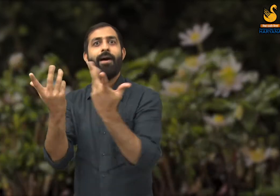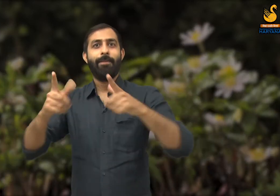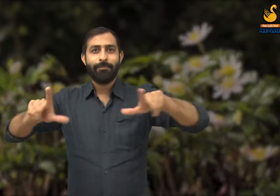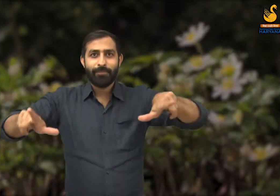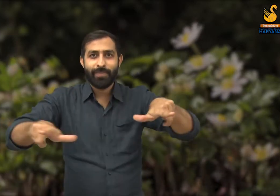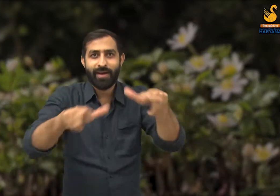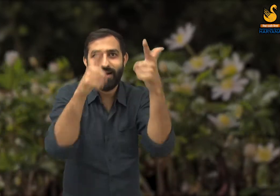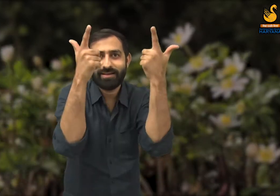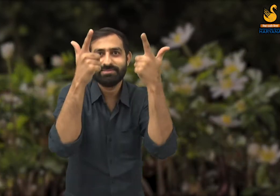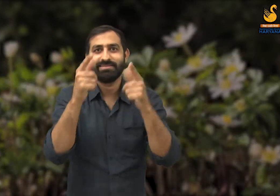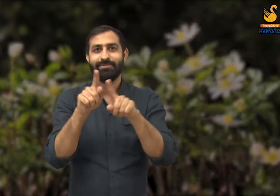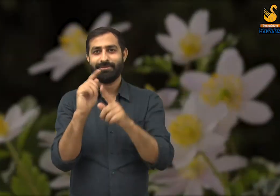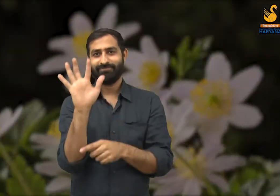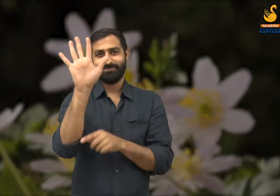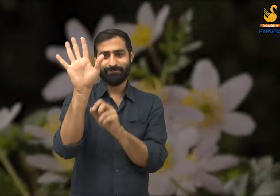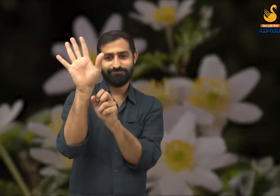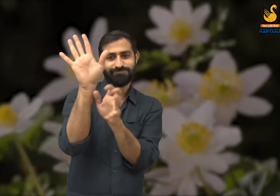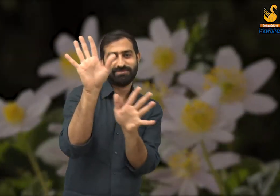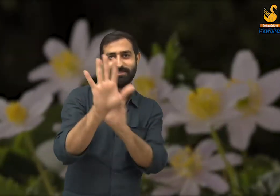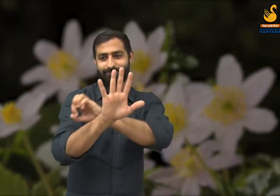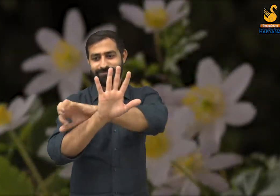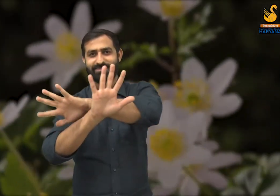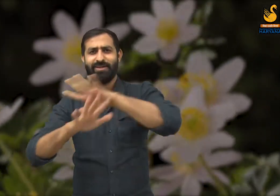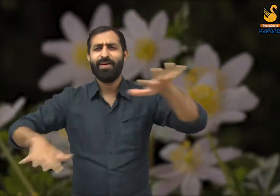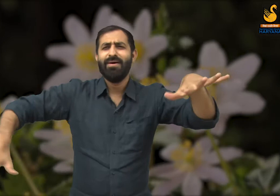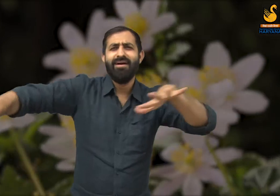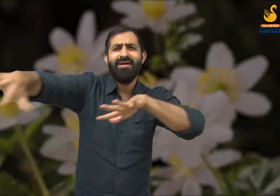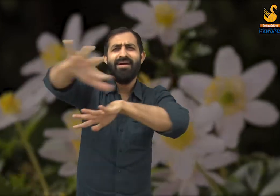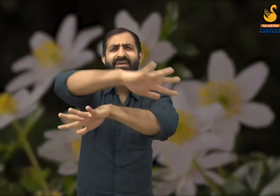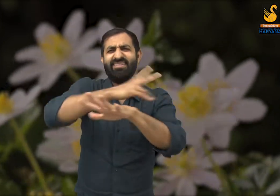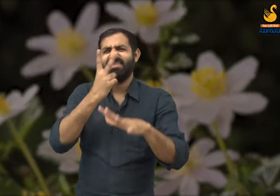इस मौसम में नए-नए पेड़ पौधे खिलते हैं, जो आकर्षक लगते हैं.